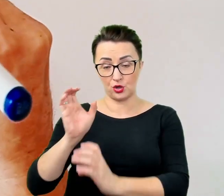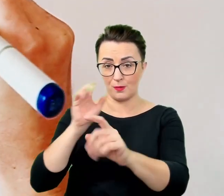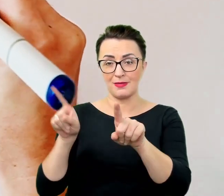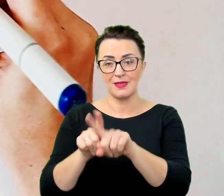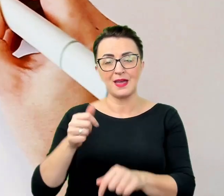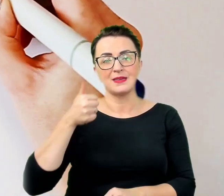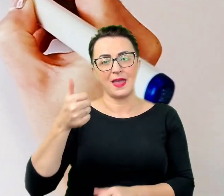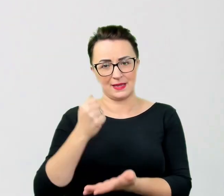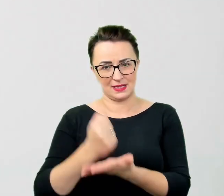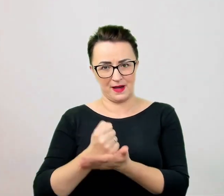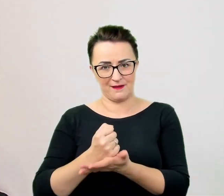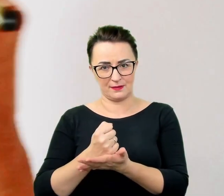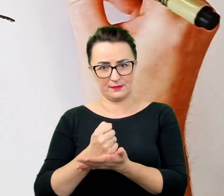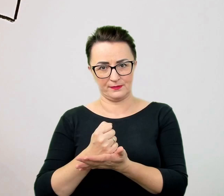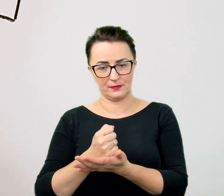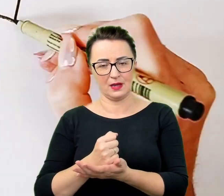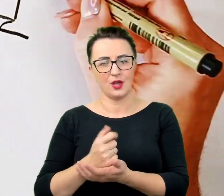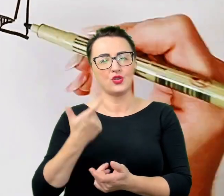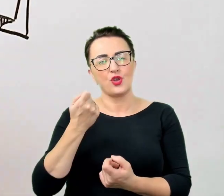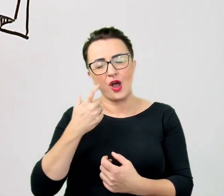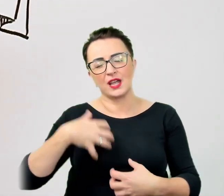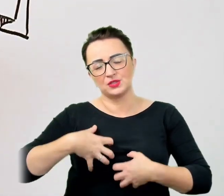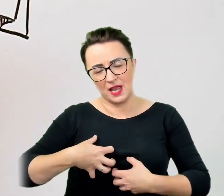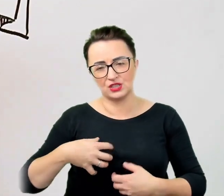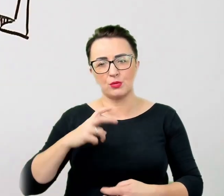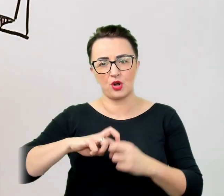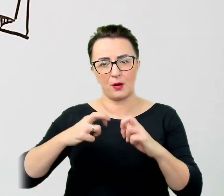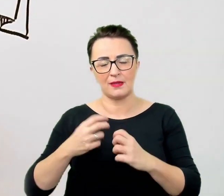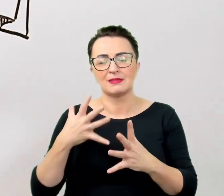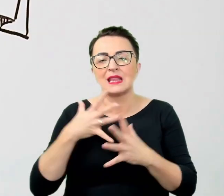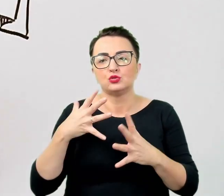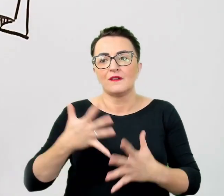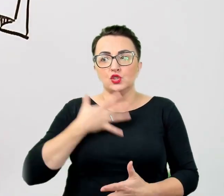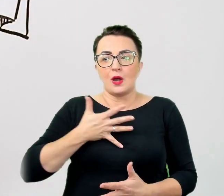Nadmierne wyczulenie na polityczną poprawność prowadzi często do niepotrzebnych wątpliwości.